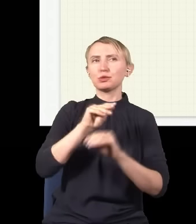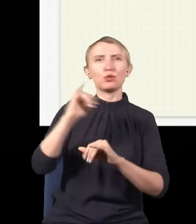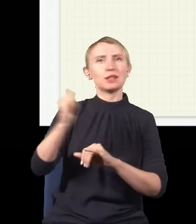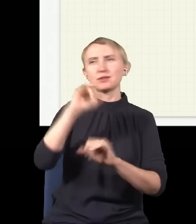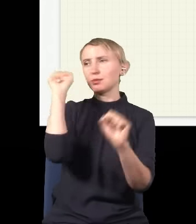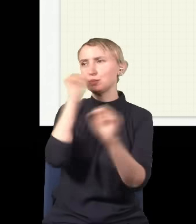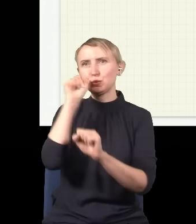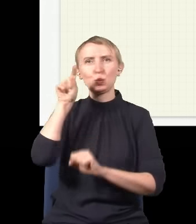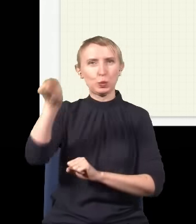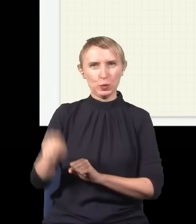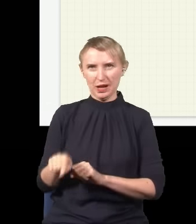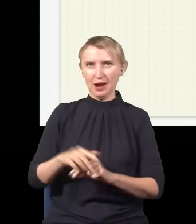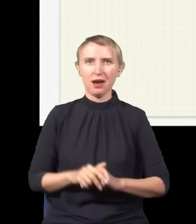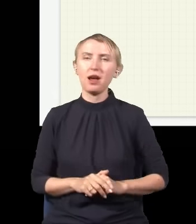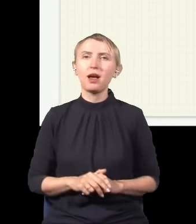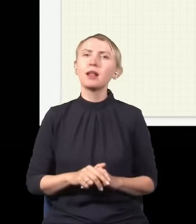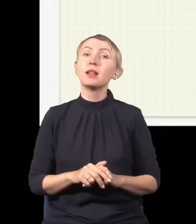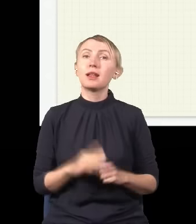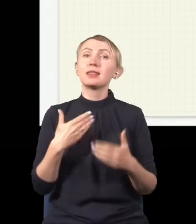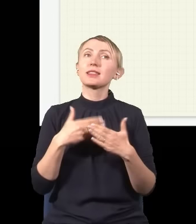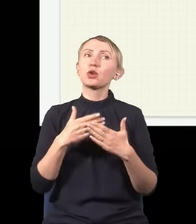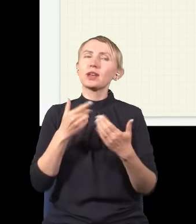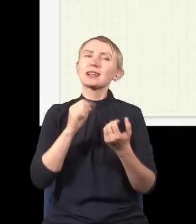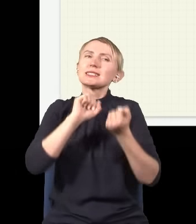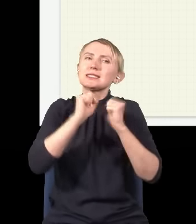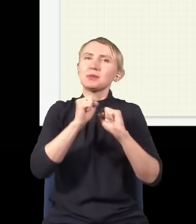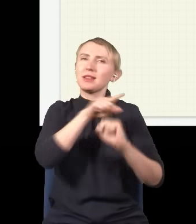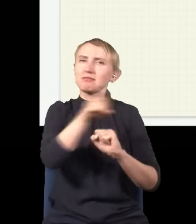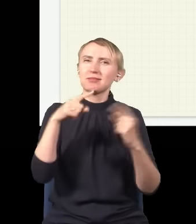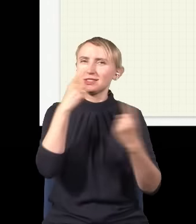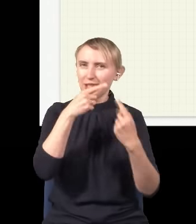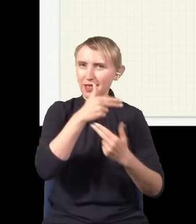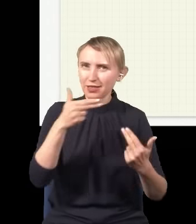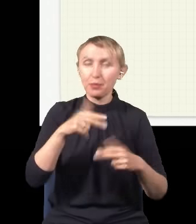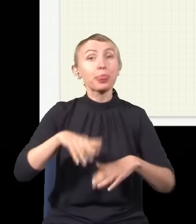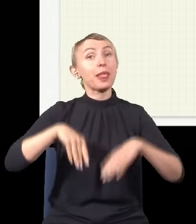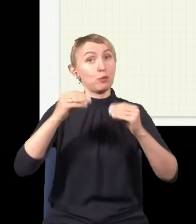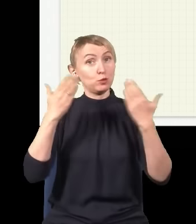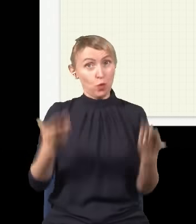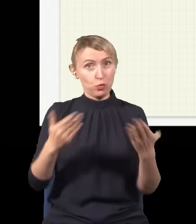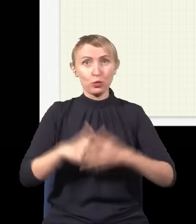bzdury kompletne. I postaram się trochę to odkłamać. Więc tak, może zacznijmy od początku.